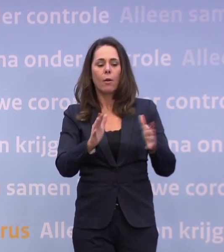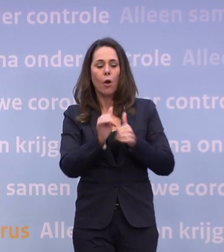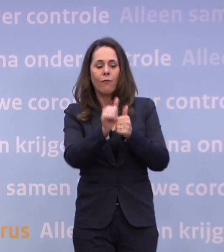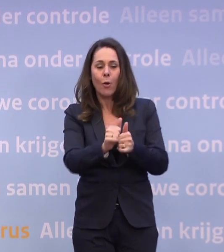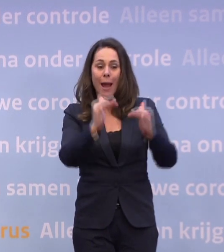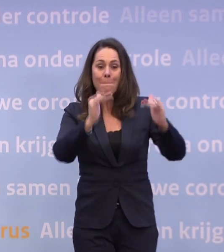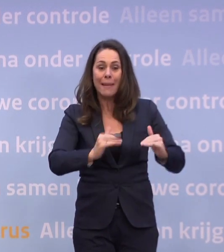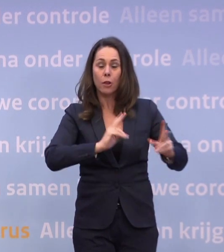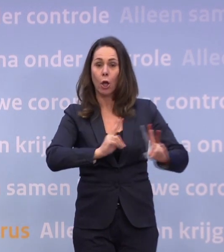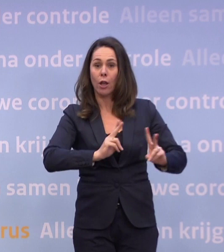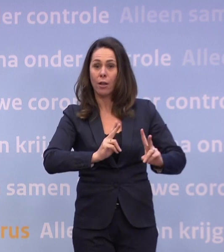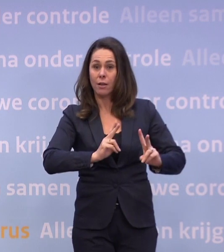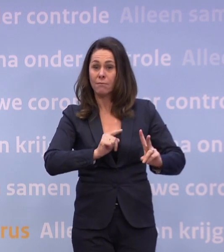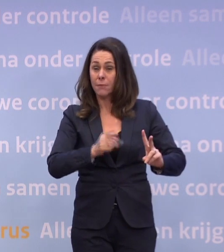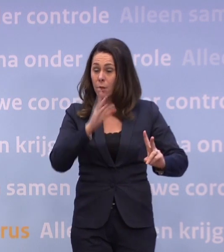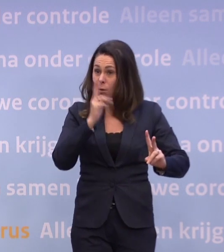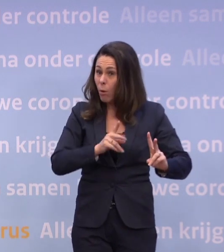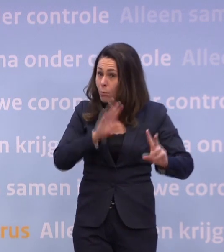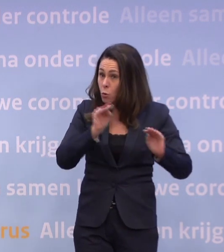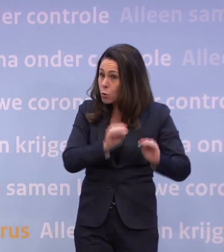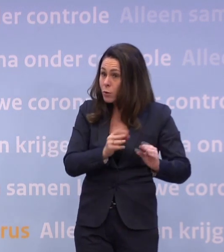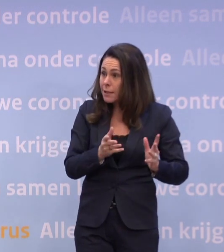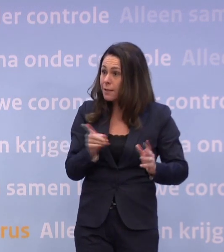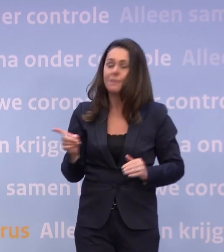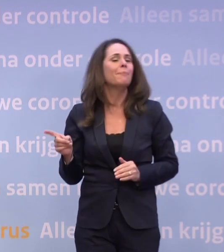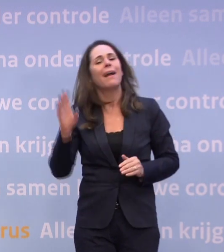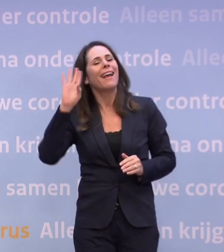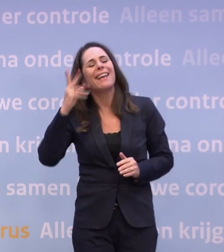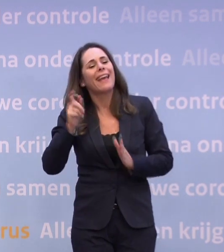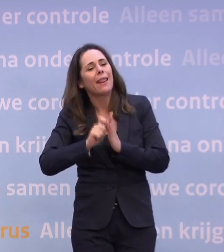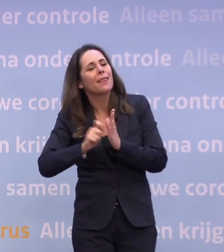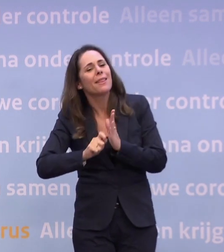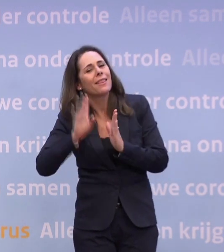Nou, ten eerste klopt die conclusie dan niet. Nee, ik ken het memo niet en de conclusie klopt niet.